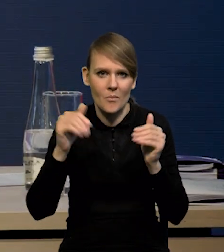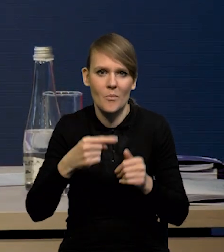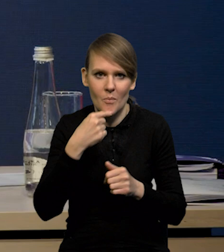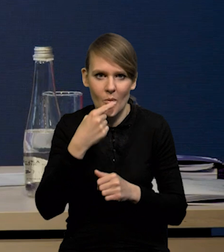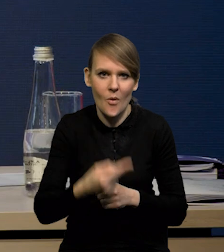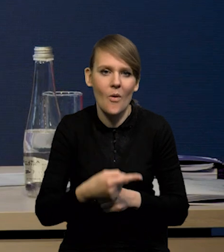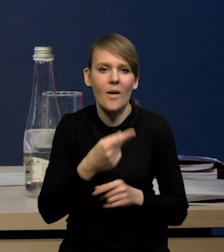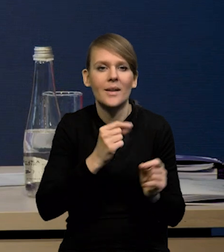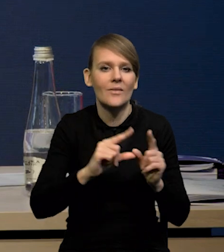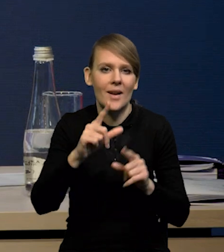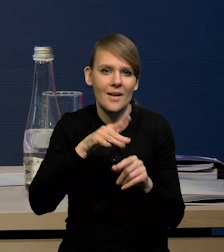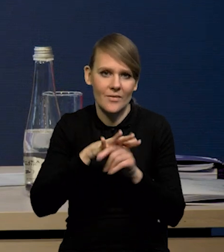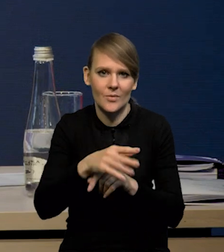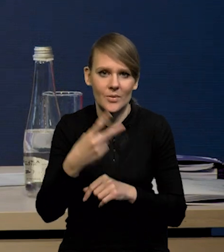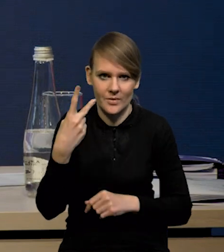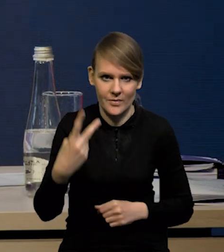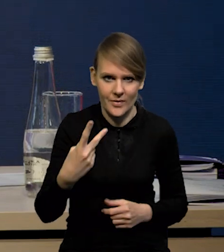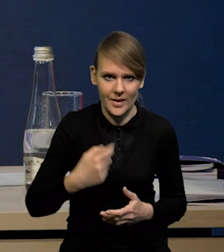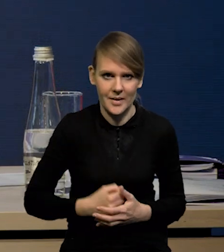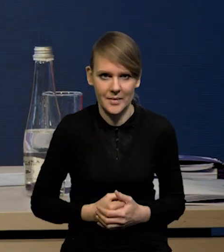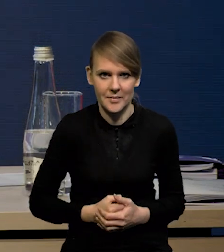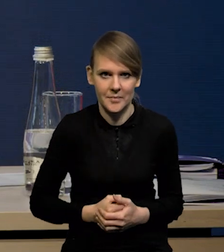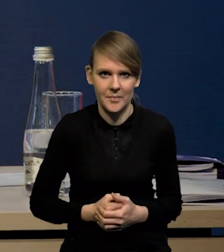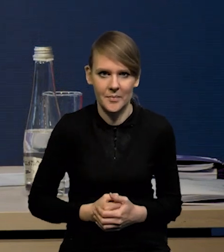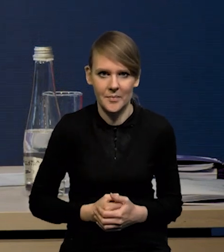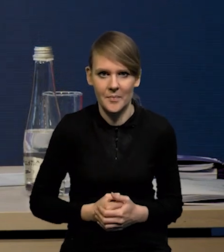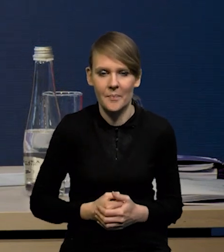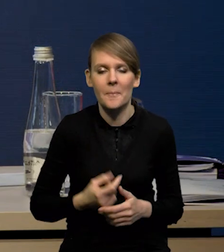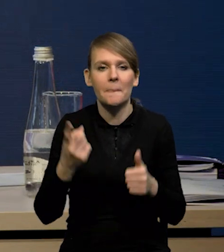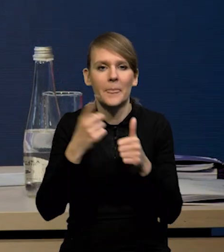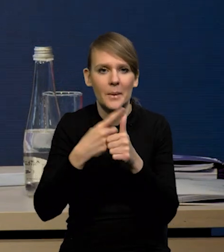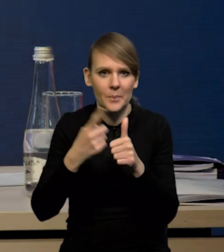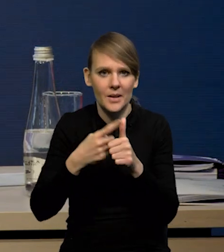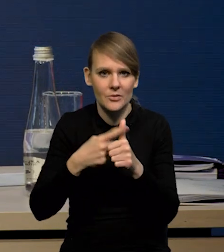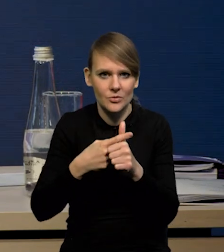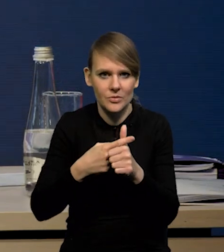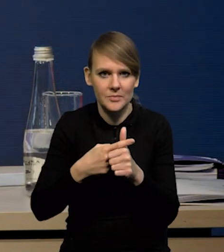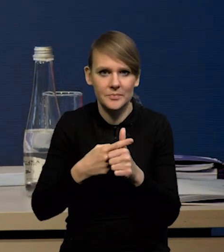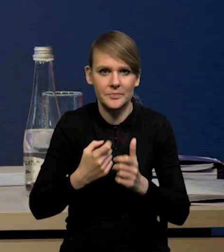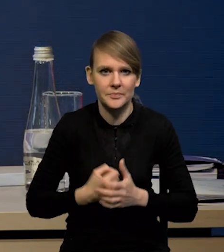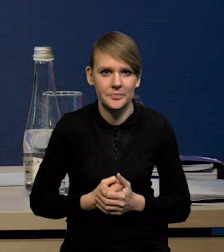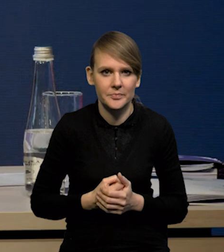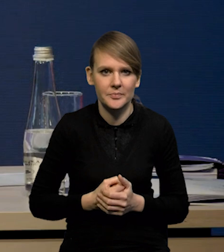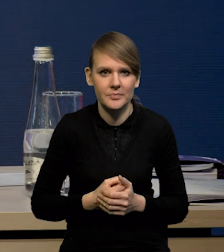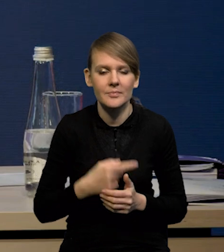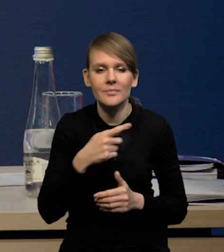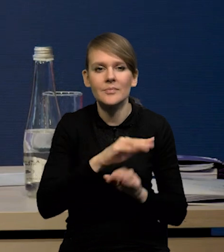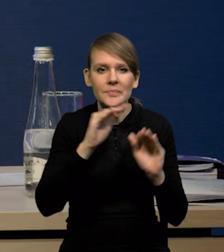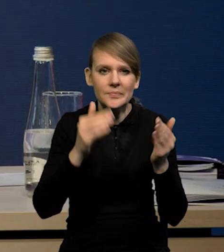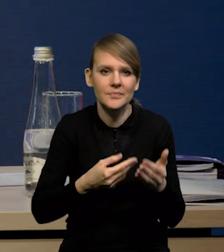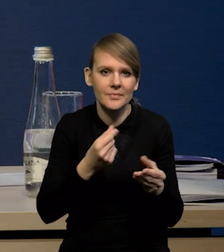że na inflację zadziałały dwa czynniki w horyzoncie projekcji. Pierwszy czynnik to jest spadek czy niższa inflacja,